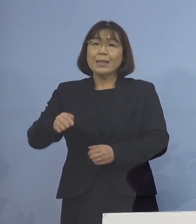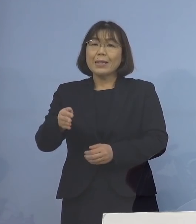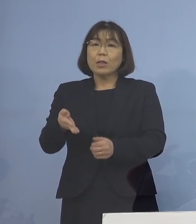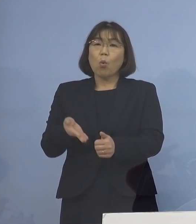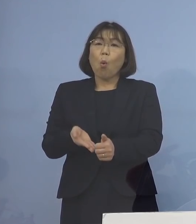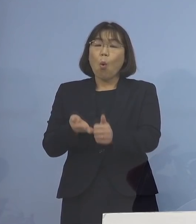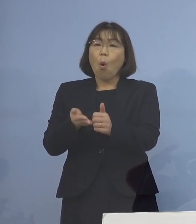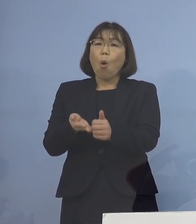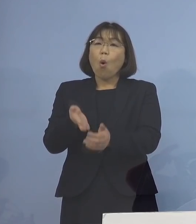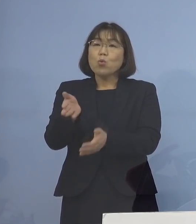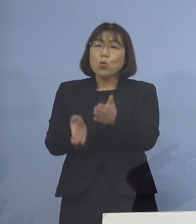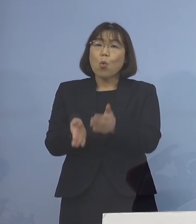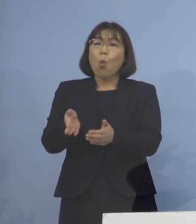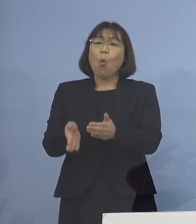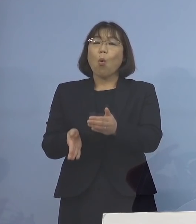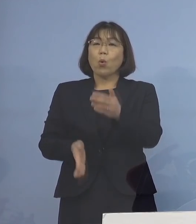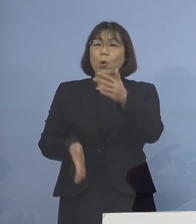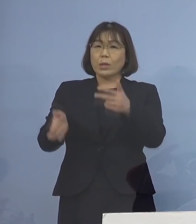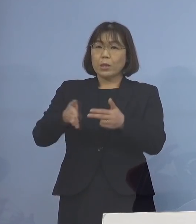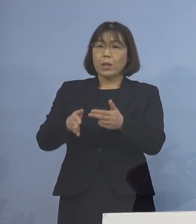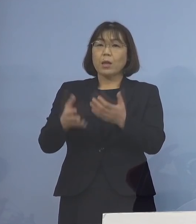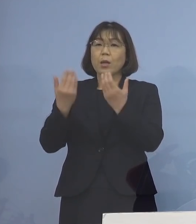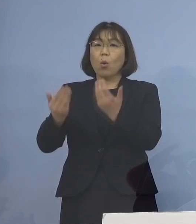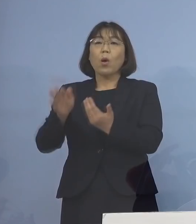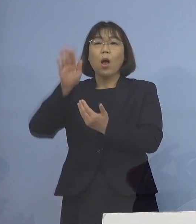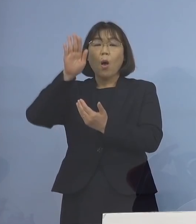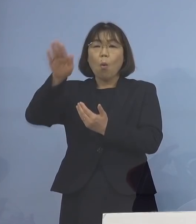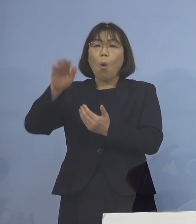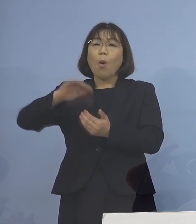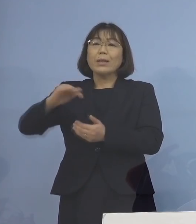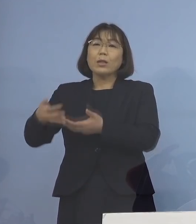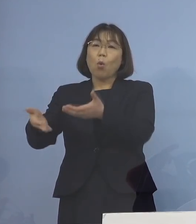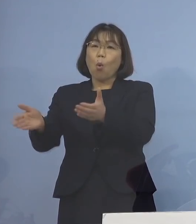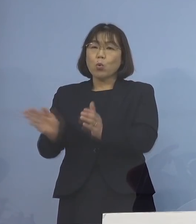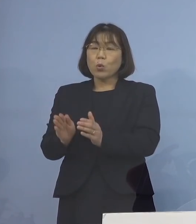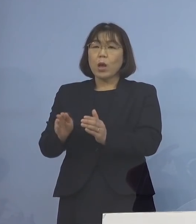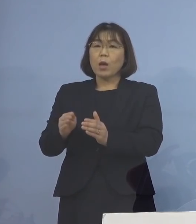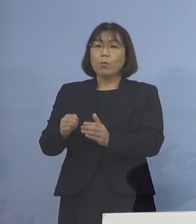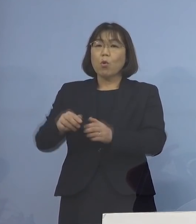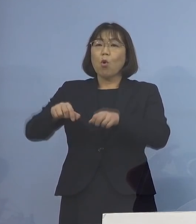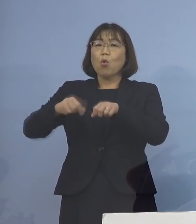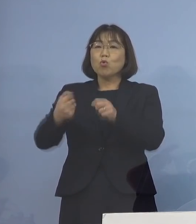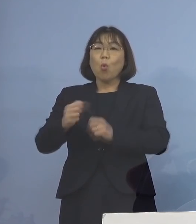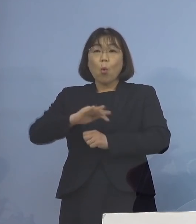放課後児童クラブ 障害児施設などの職員で